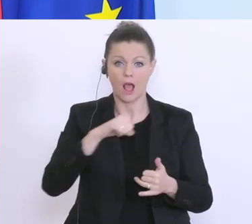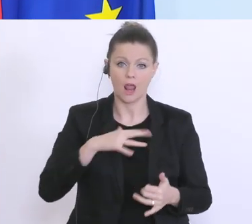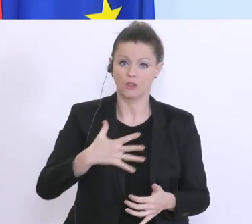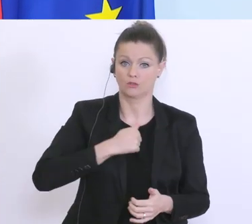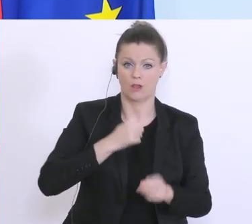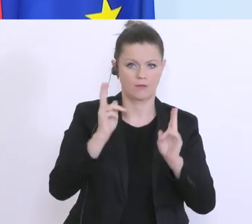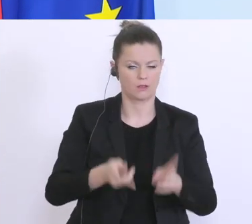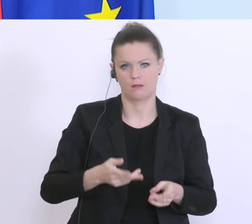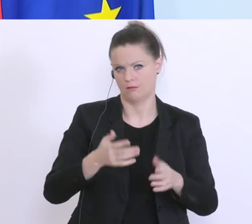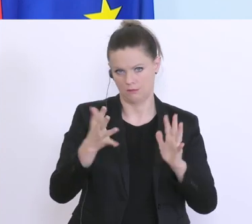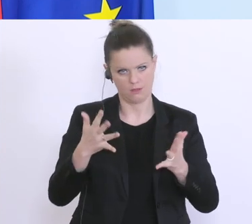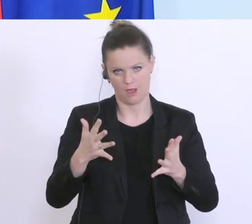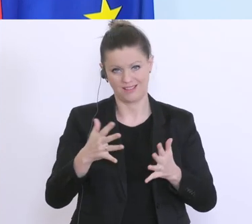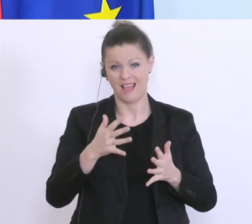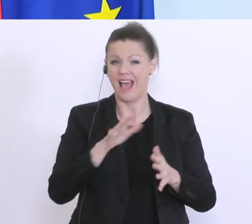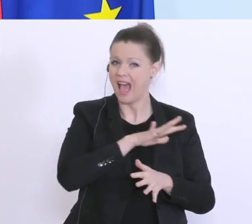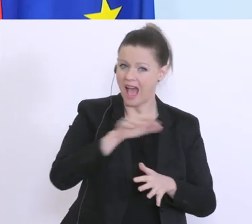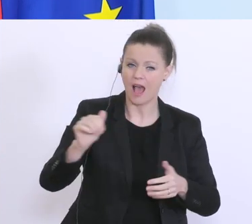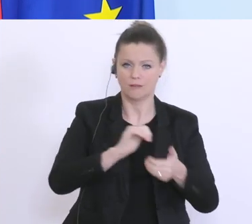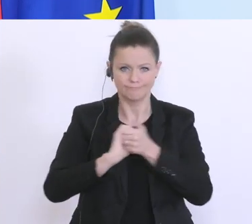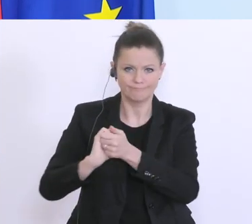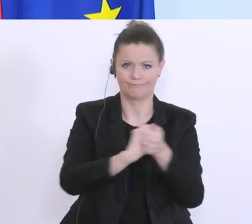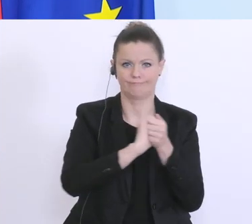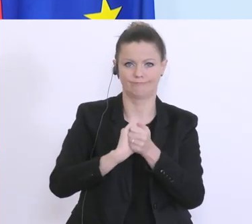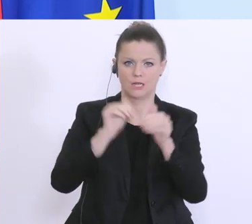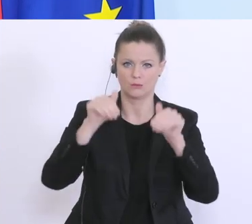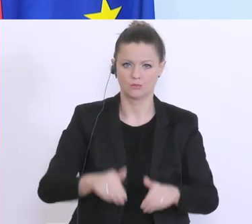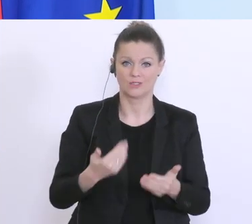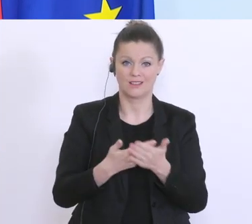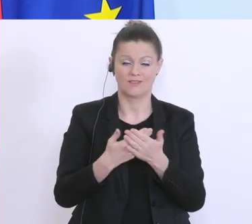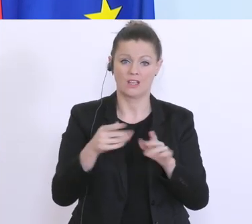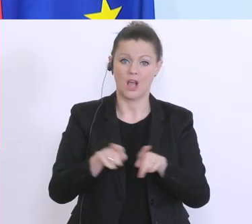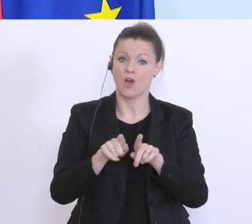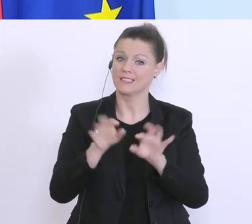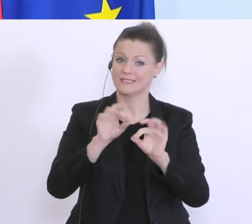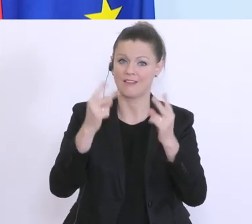hier müssen wir alle zusammenhelfen, und da spielt natürlich der Bankensektor eine wesentliche Rolle.